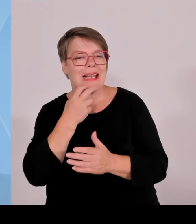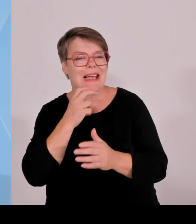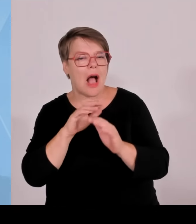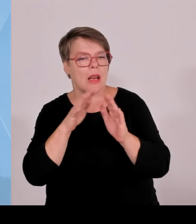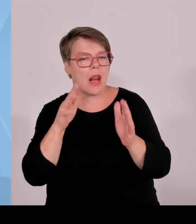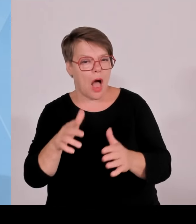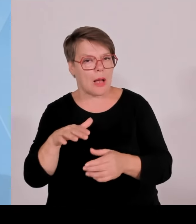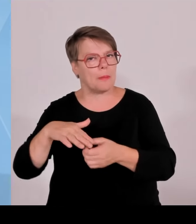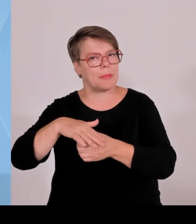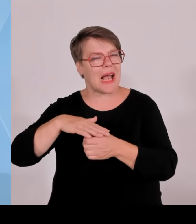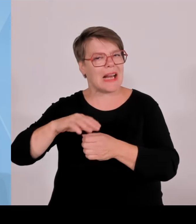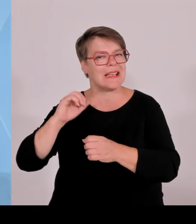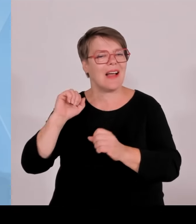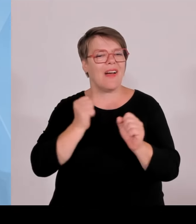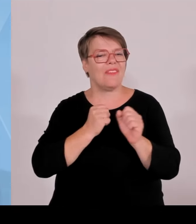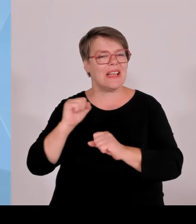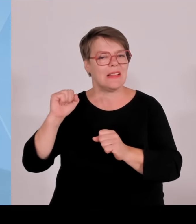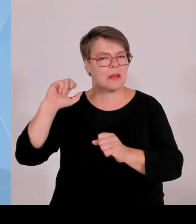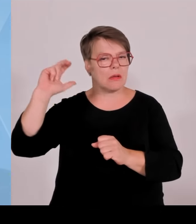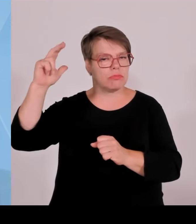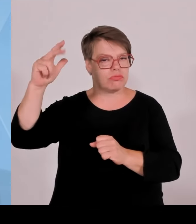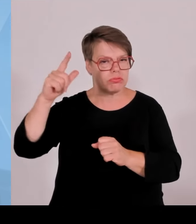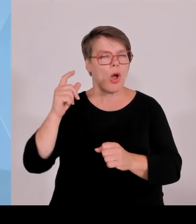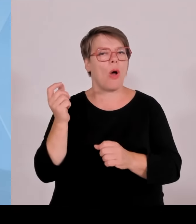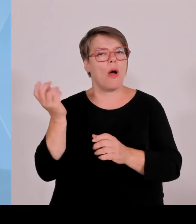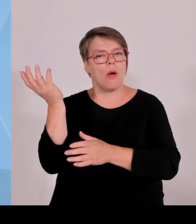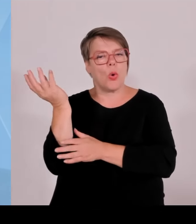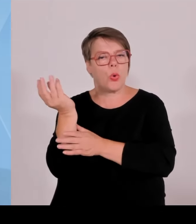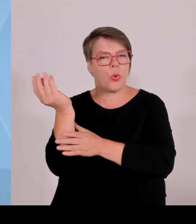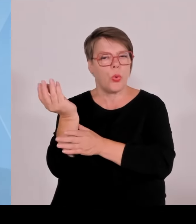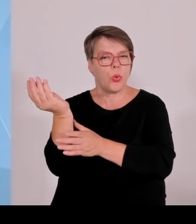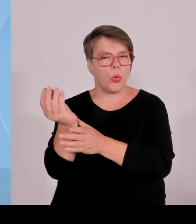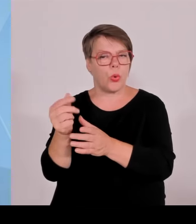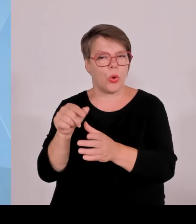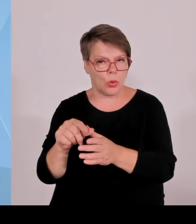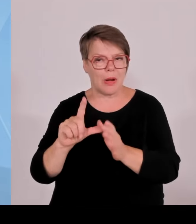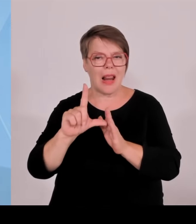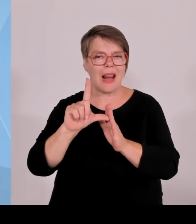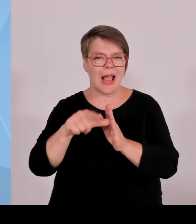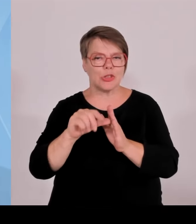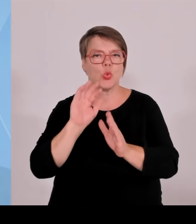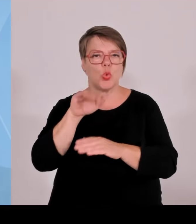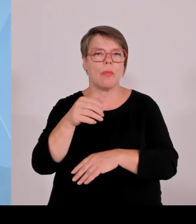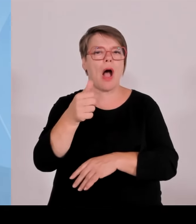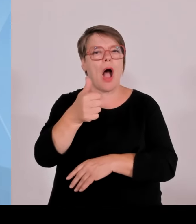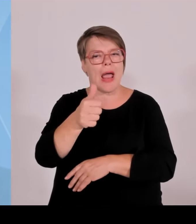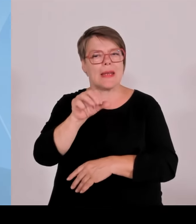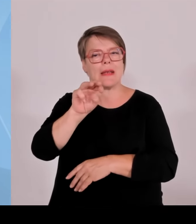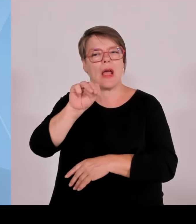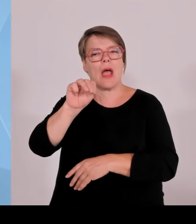Bürger in der Region. Das heißt, hier wird wirklich abgerechnet, wie viel wird dort Strom erzeugt,